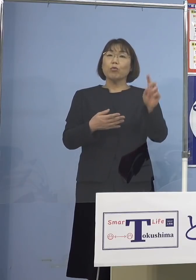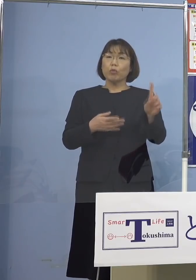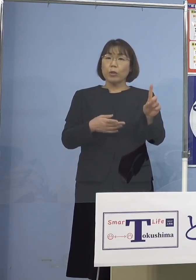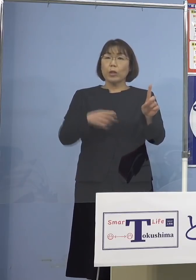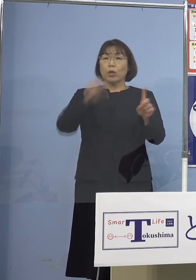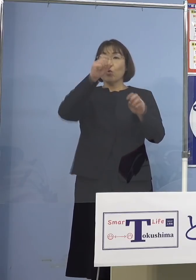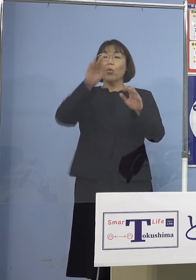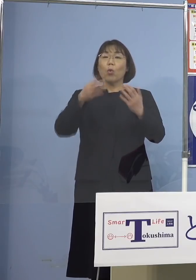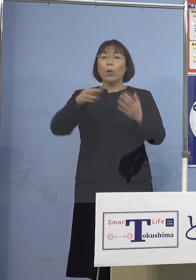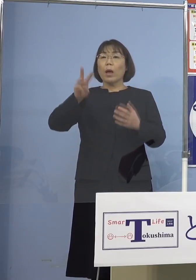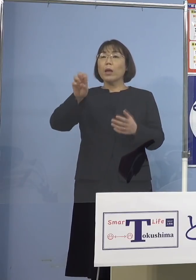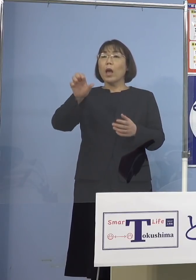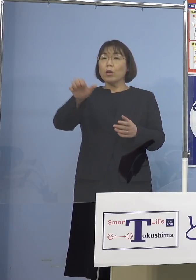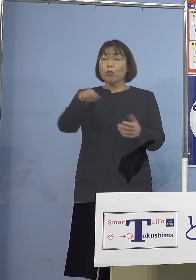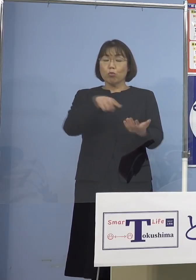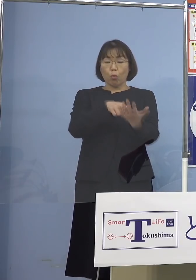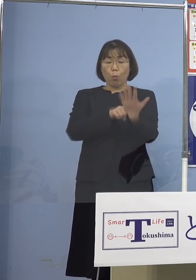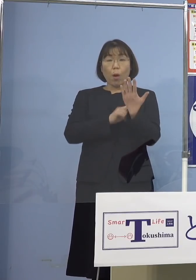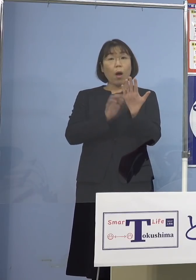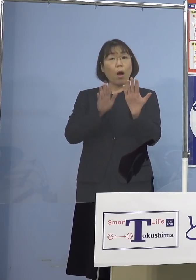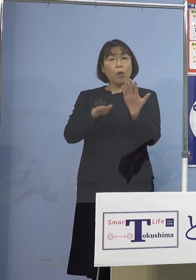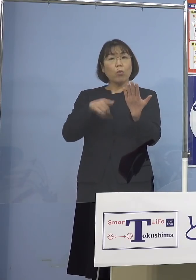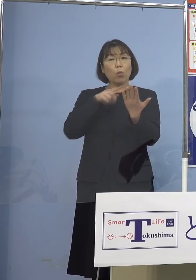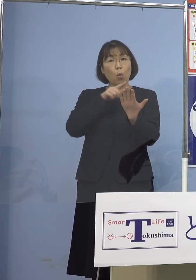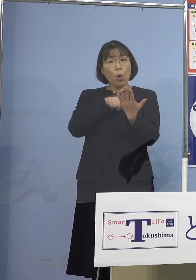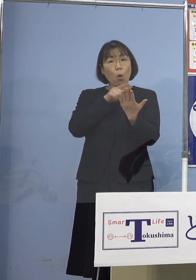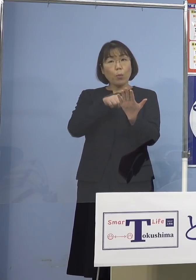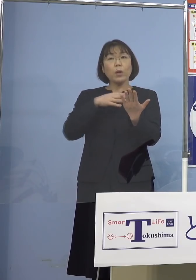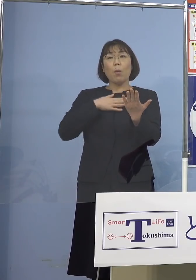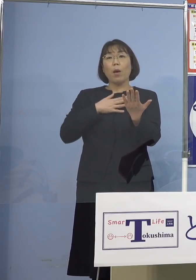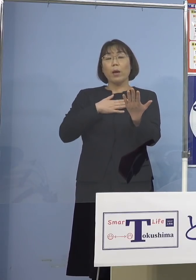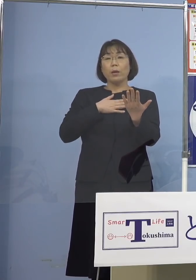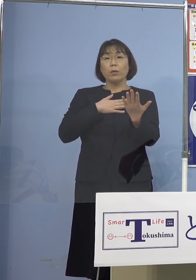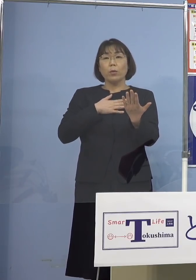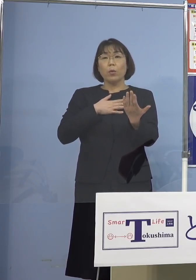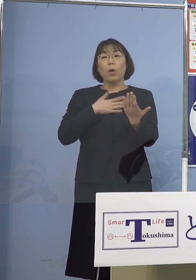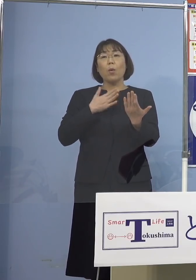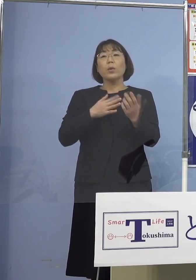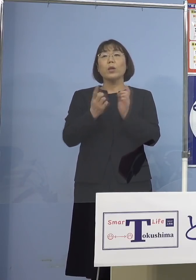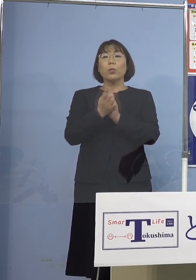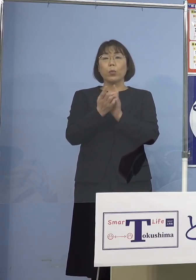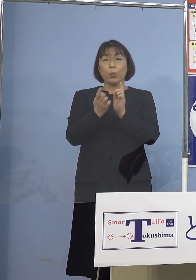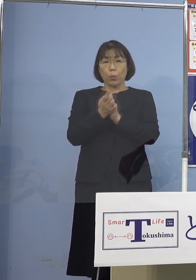これでも分かるように そろそろこの対策、フェーズを